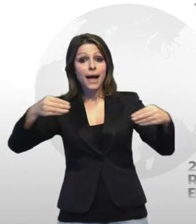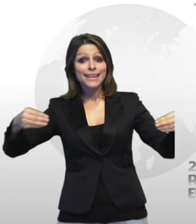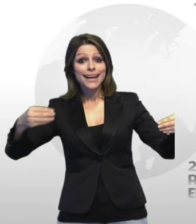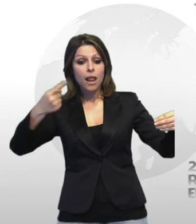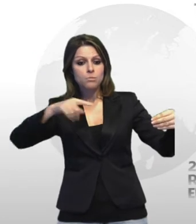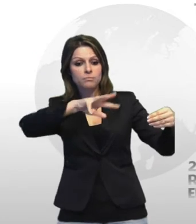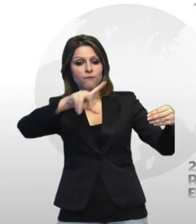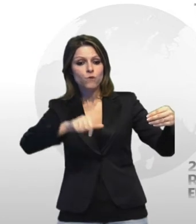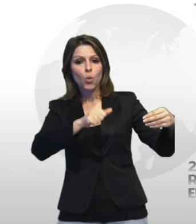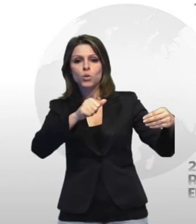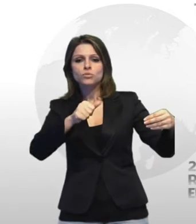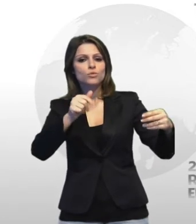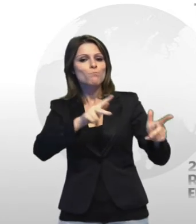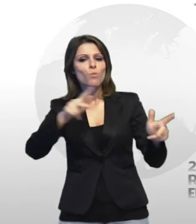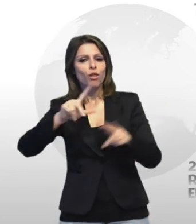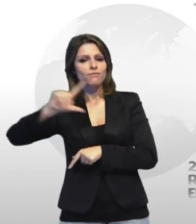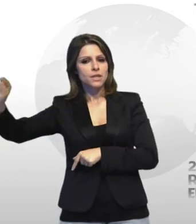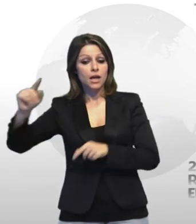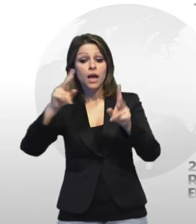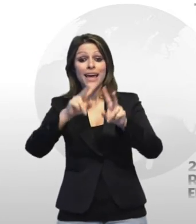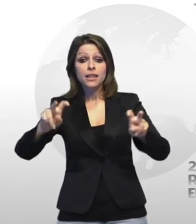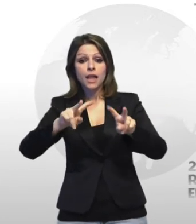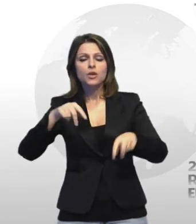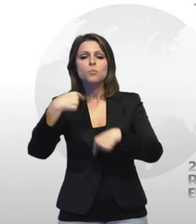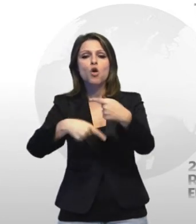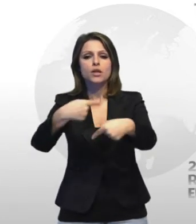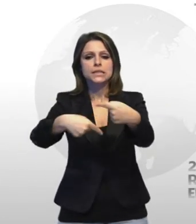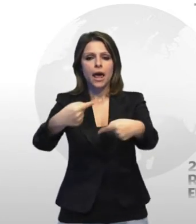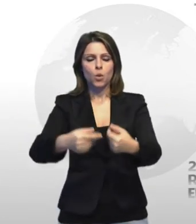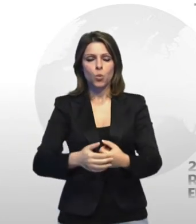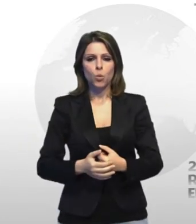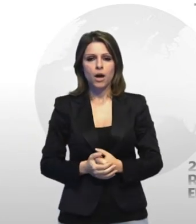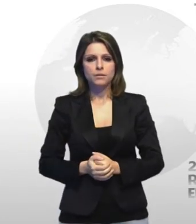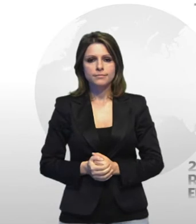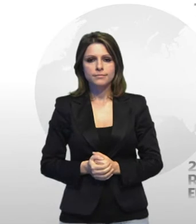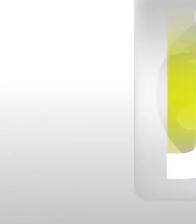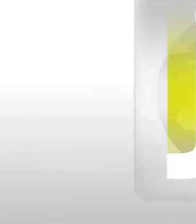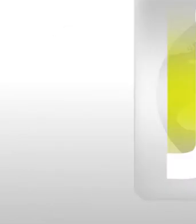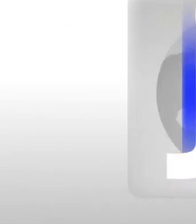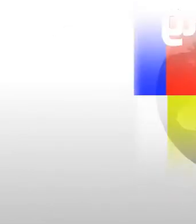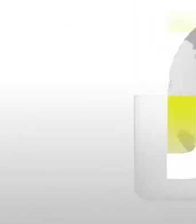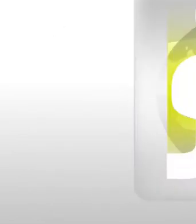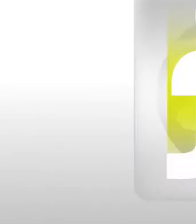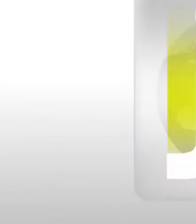furto le indagini proseguono